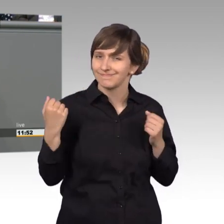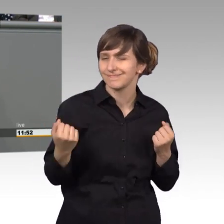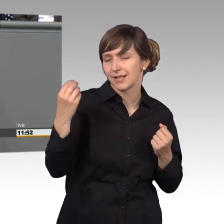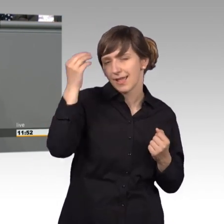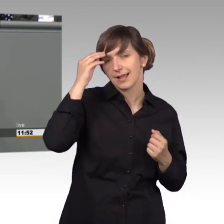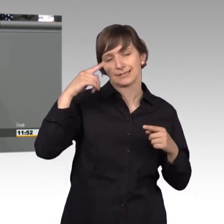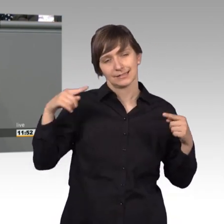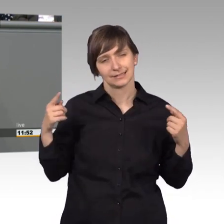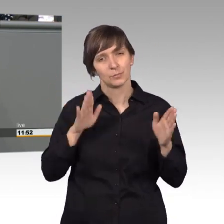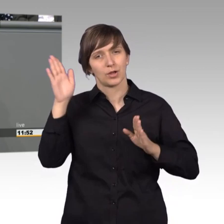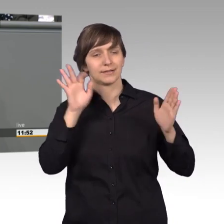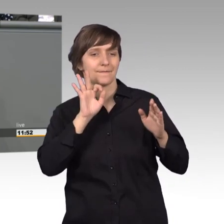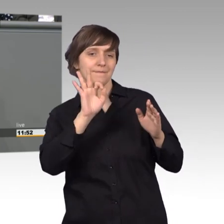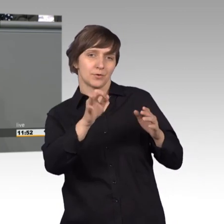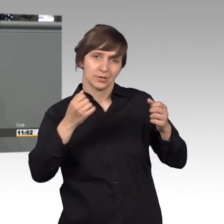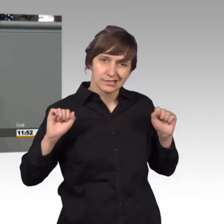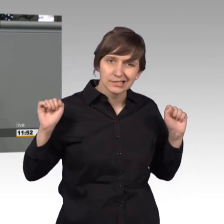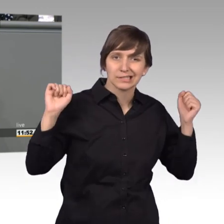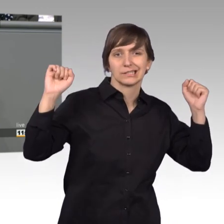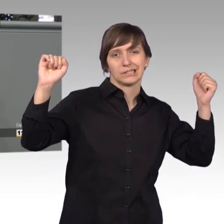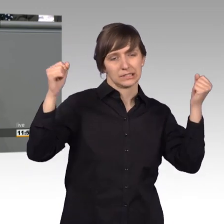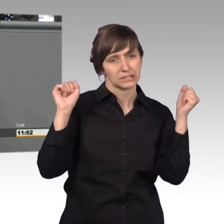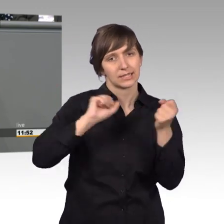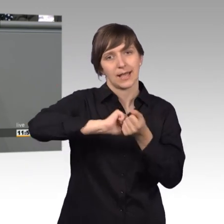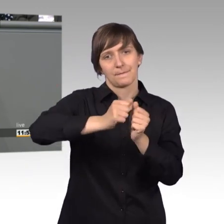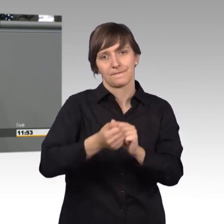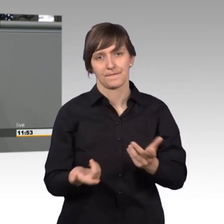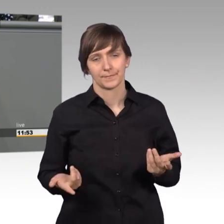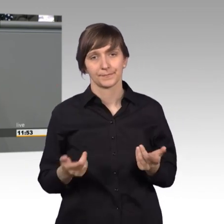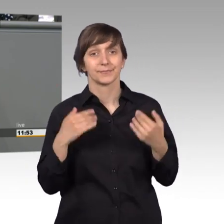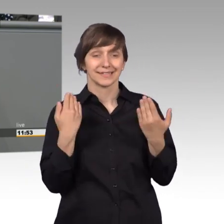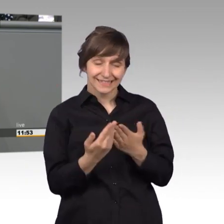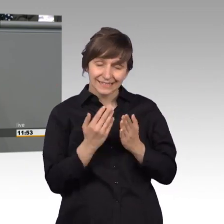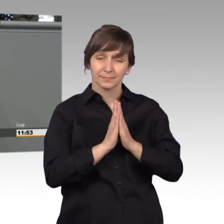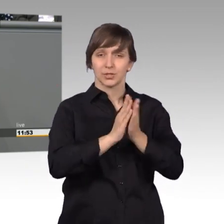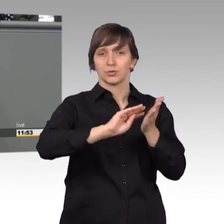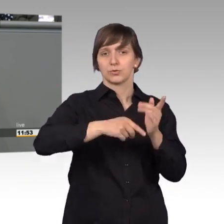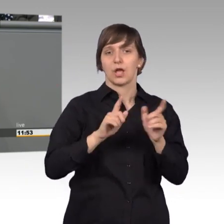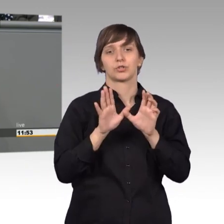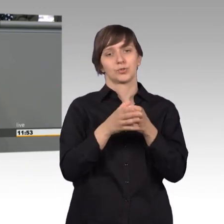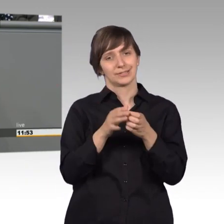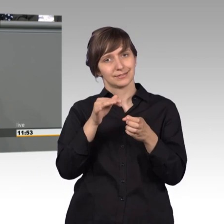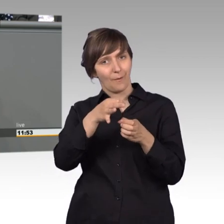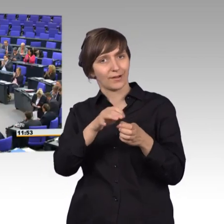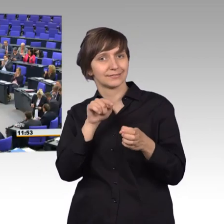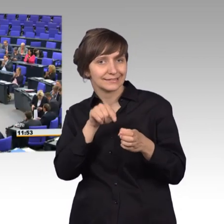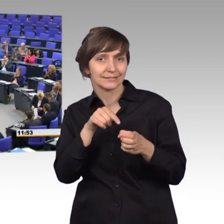und der Petitionsausschuss Ist so ein Ort, wo man dafür streiten kann. [Beifall]